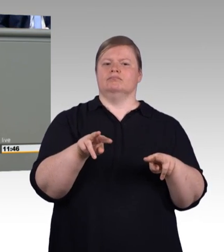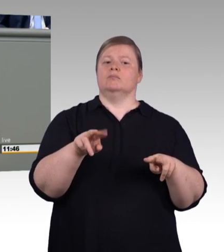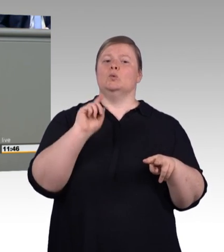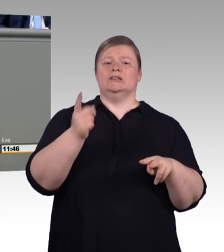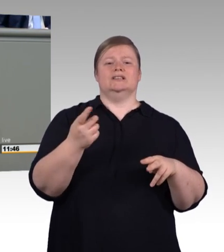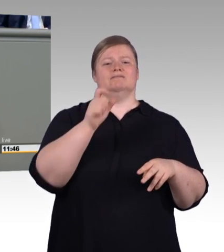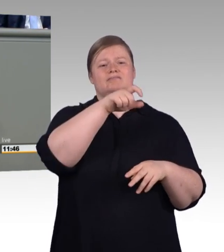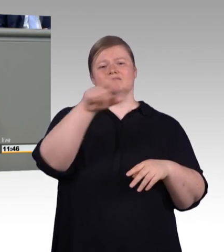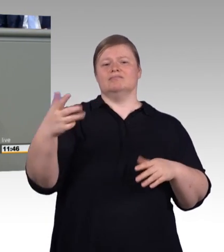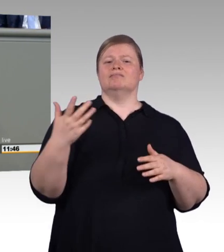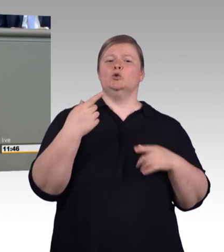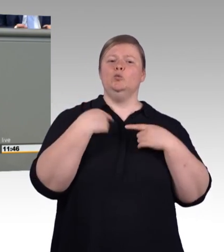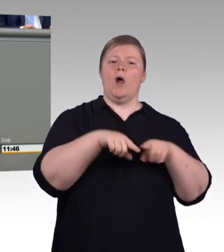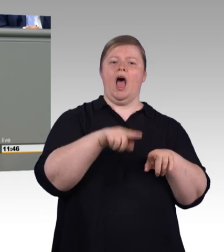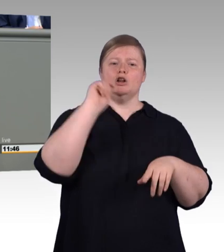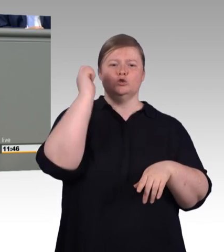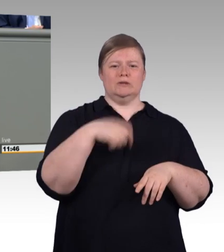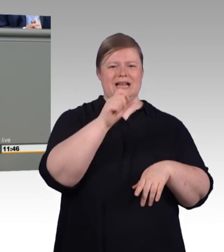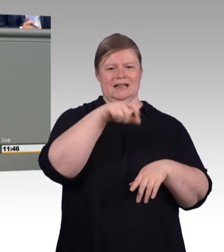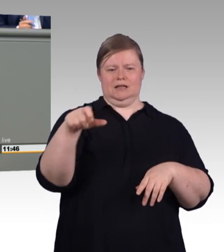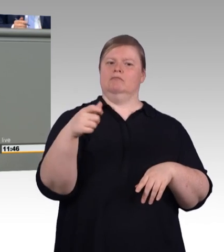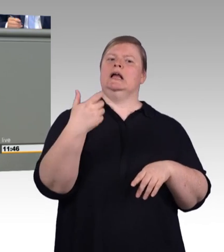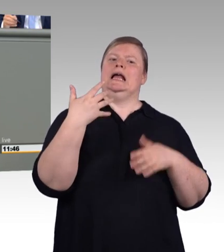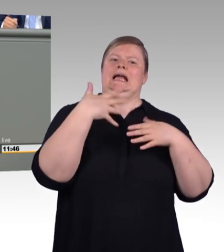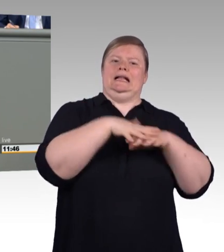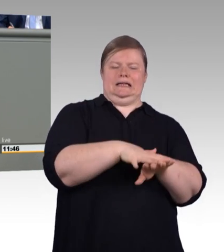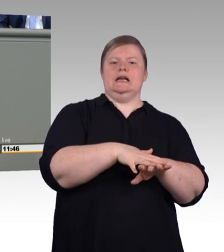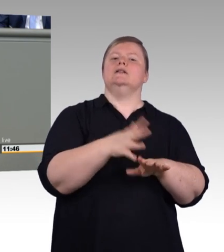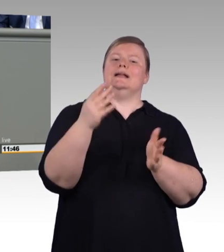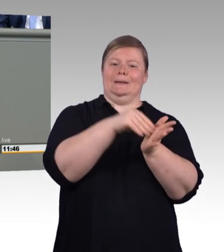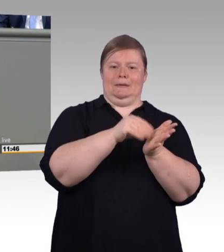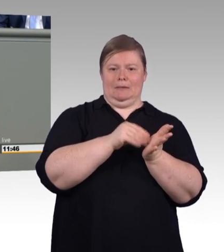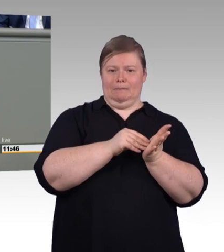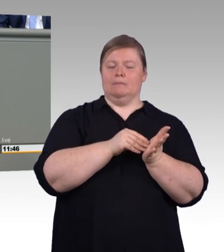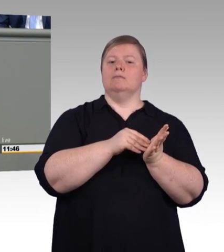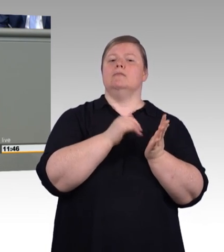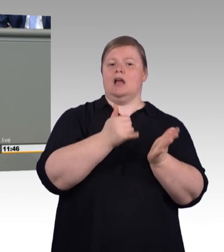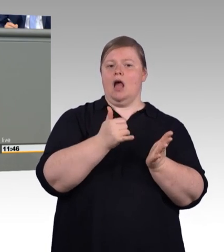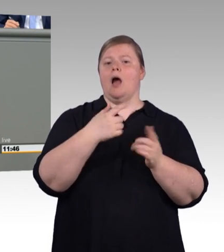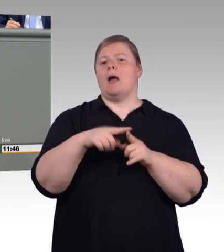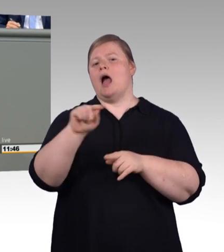Eine duale Ausbildung jedweder Art muss eine geschützte und qualitätsgesicherte Marke bleiben